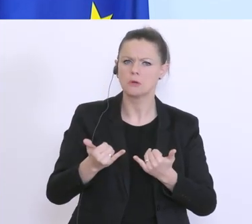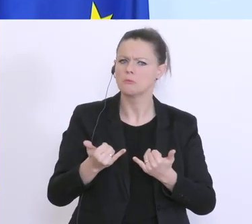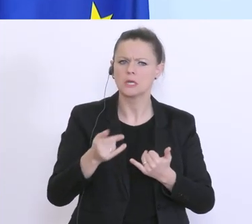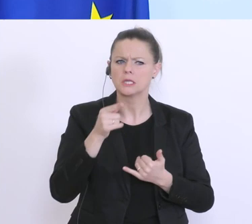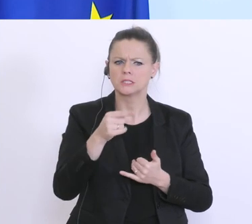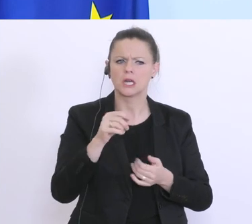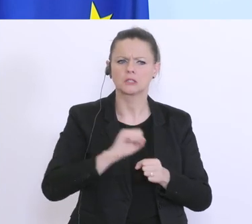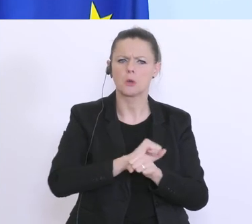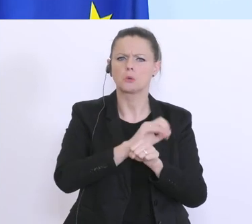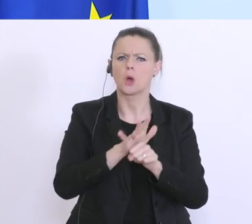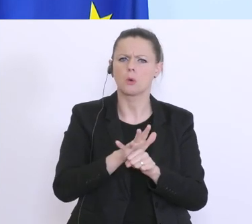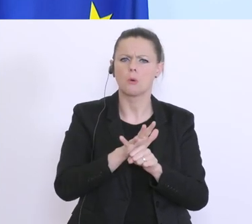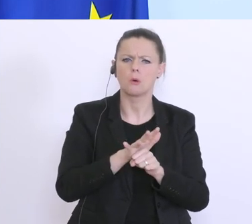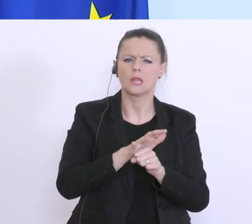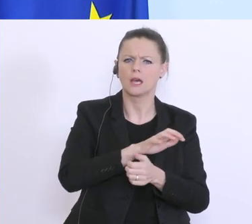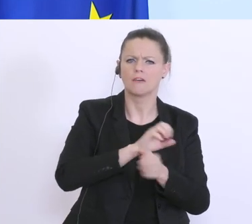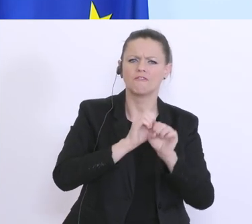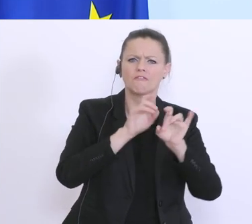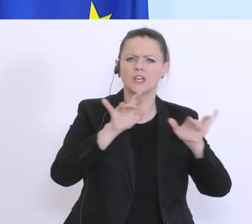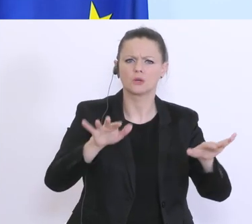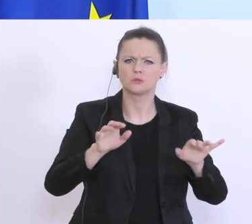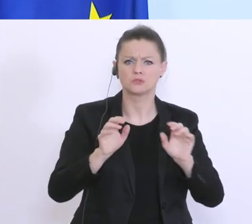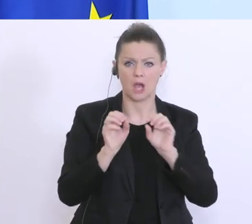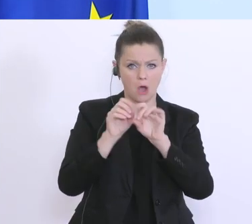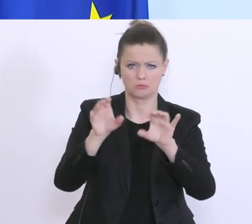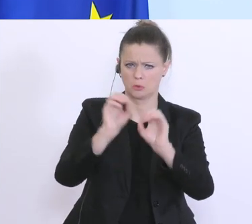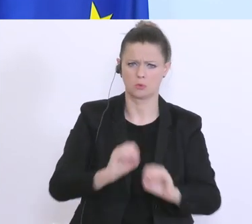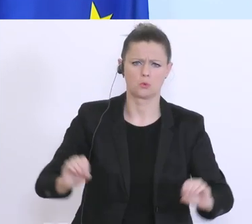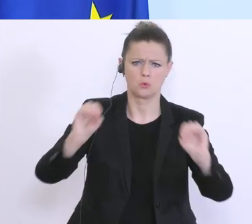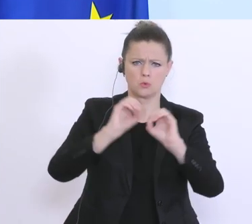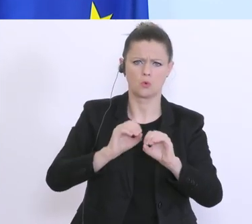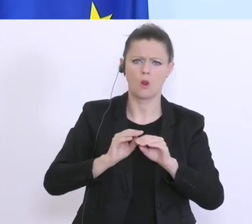Corona-Virus auf die Konjunktur. Am Dienstag habe ich dann die Budgetrede überarbeitet,